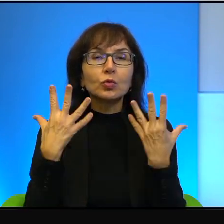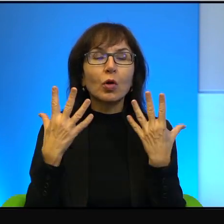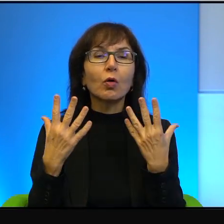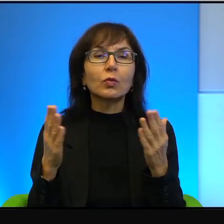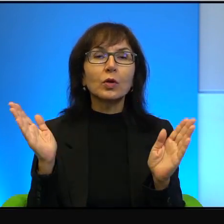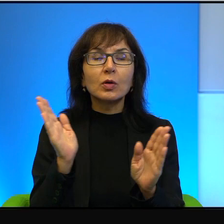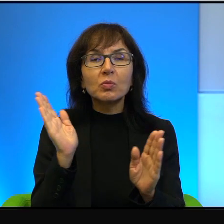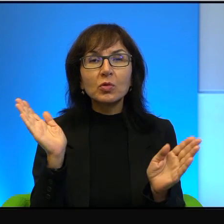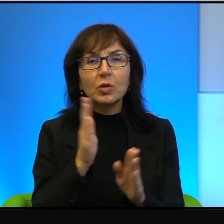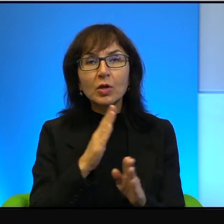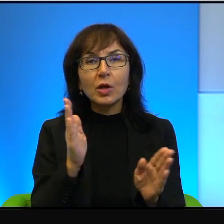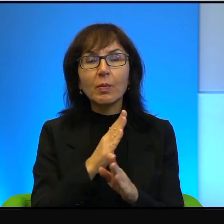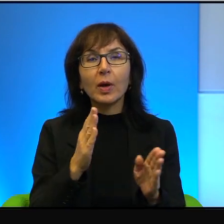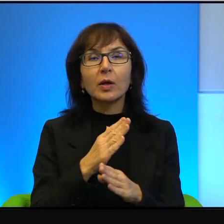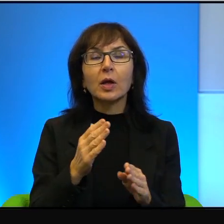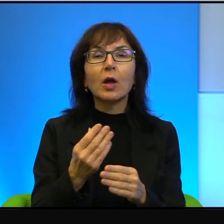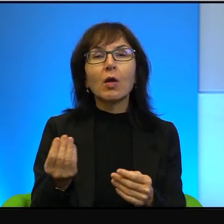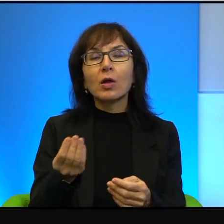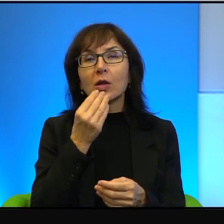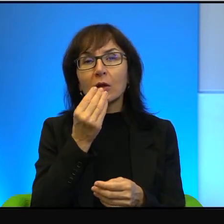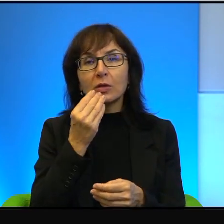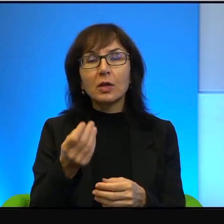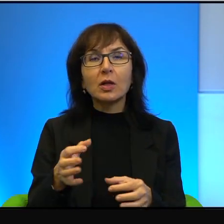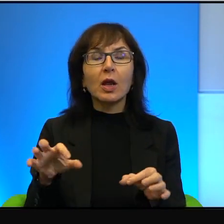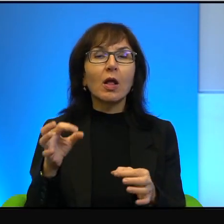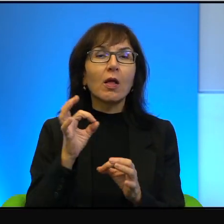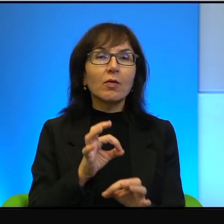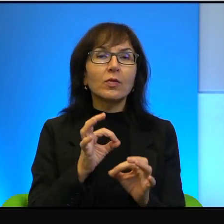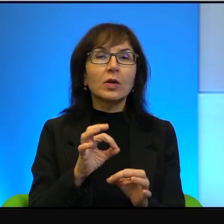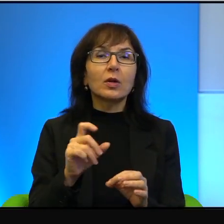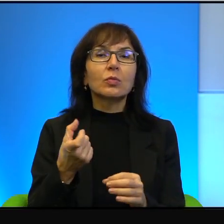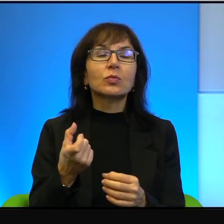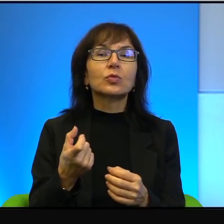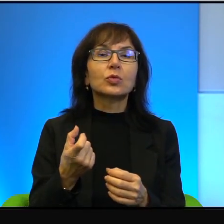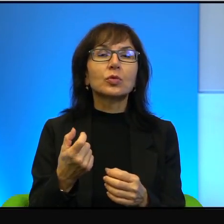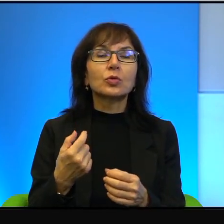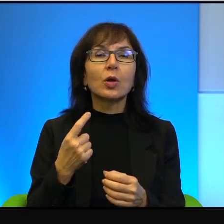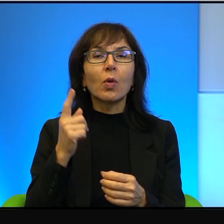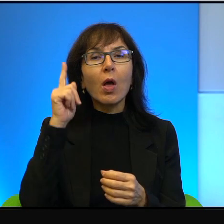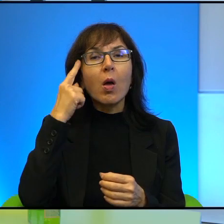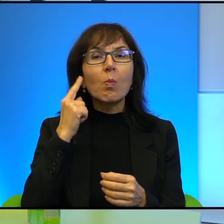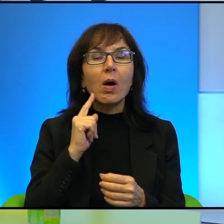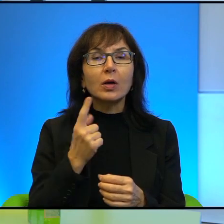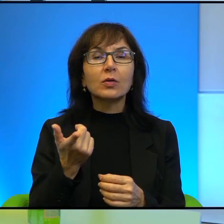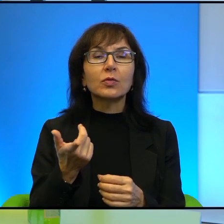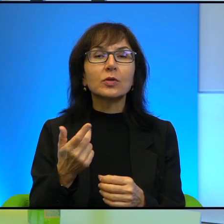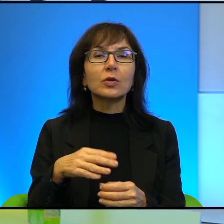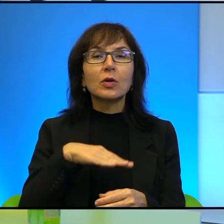jedzenie, mają wspaniałe wino, no to czym tu się przejmować? Czym tu się przejmować? Wystarczy po prostu nie dopuszczać do